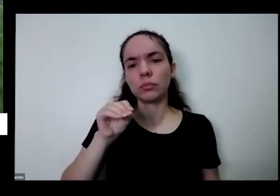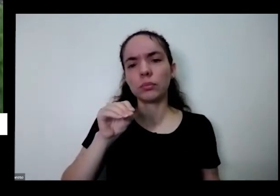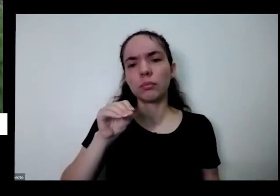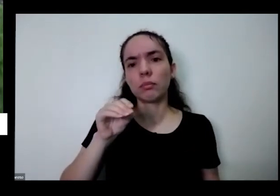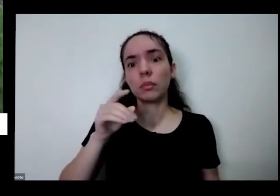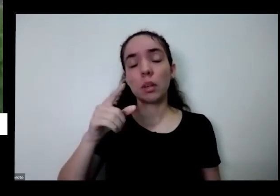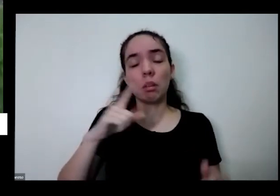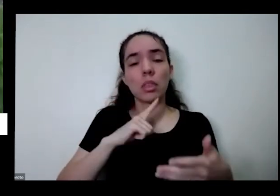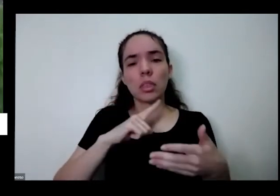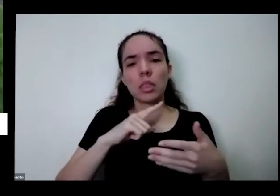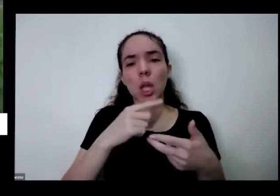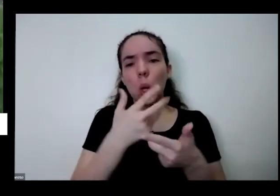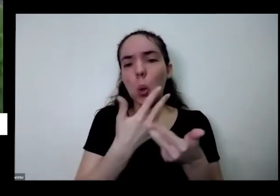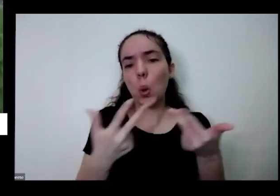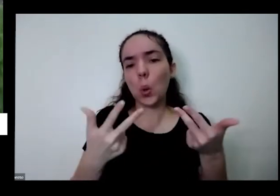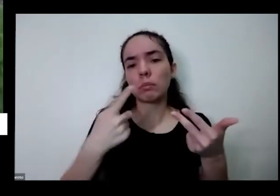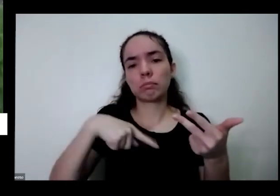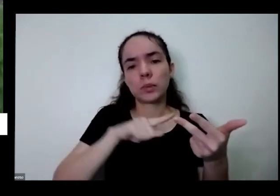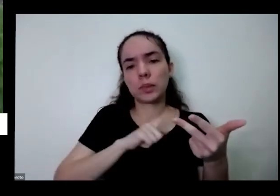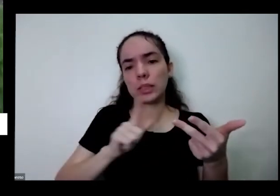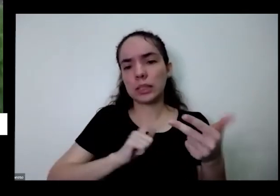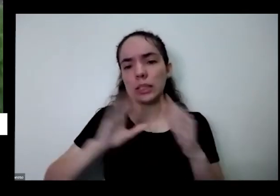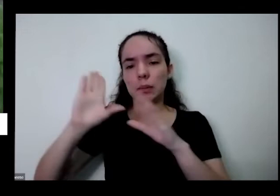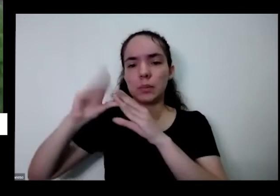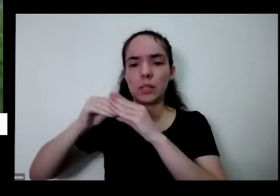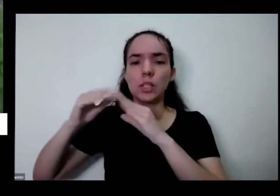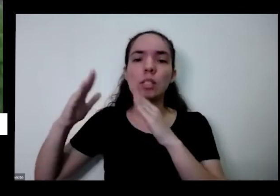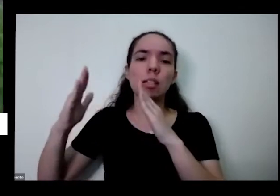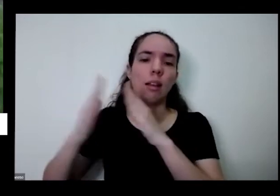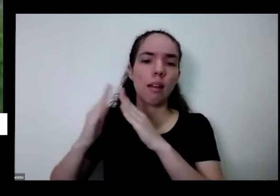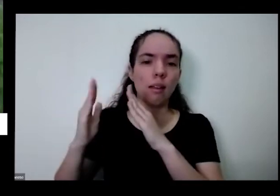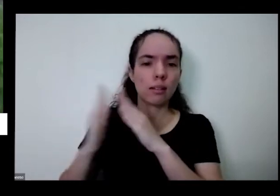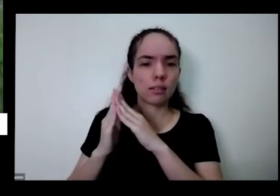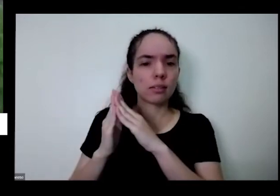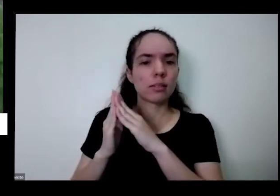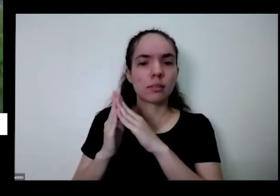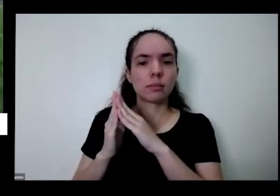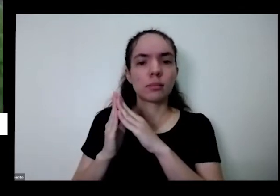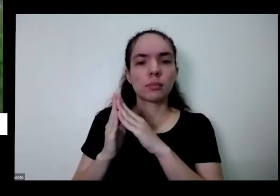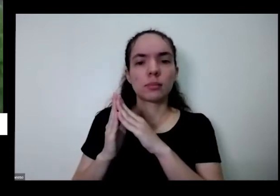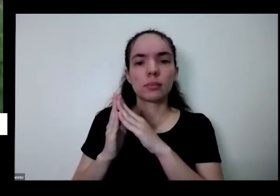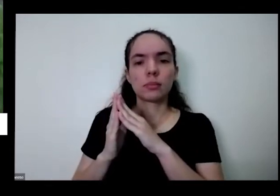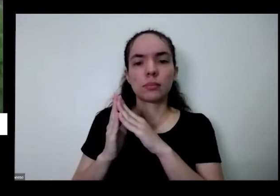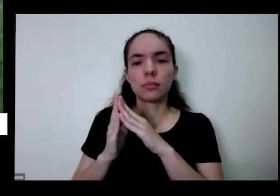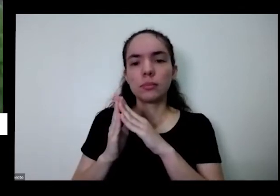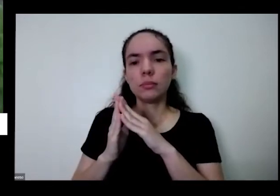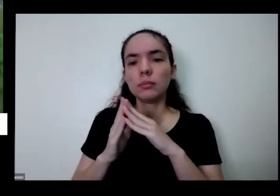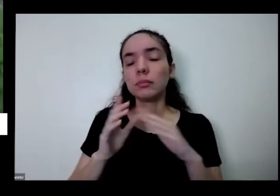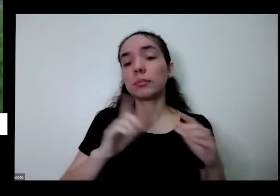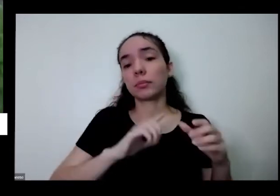tem em casa mesmo no caso aqui olha isso que eu ensino lá no vídeo e três casca de ovo tem borra